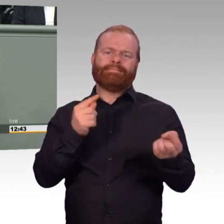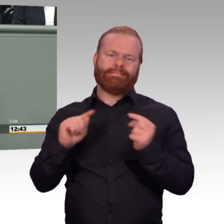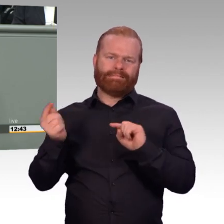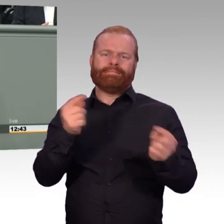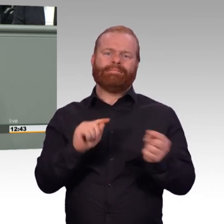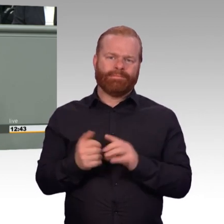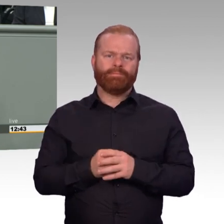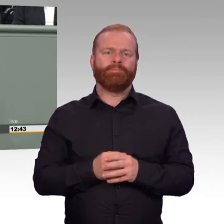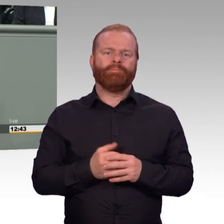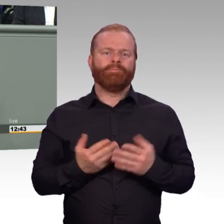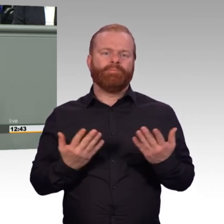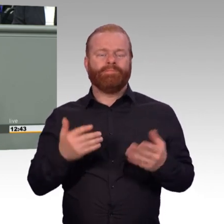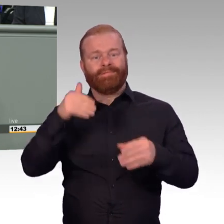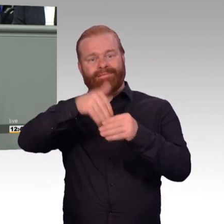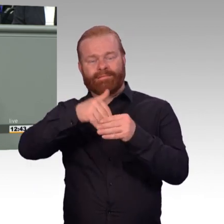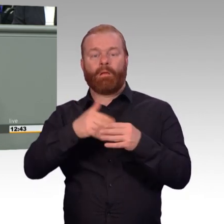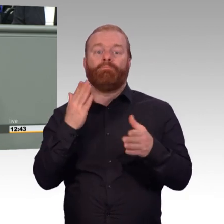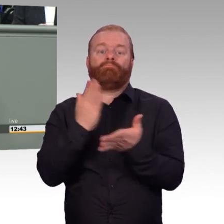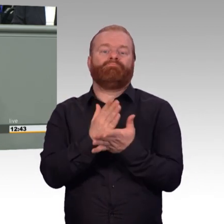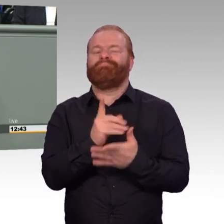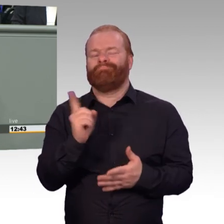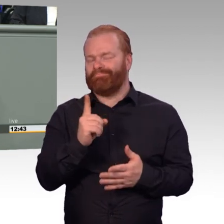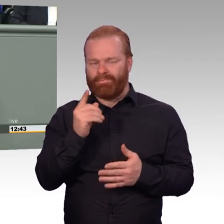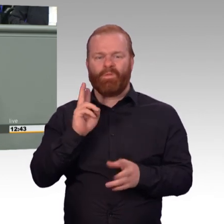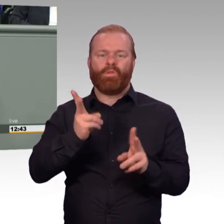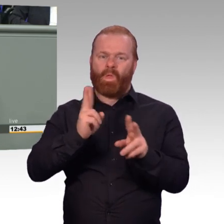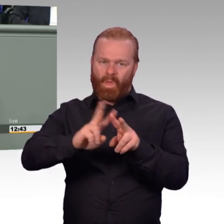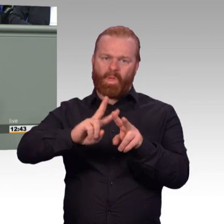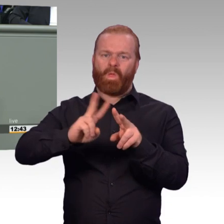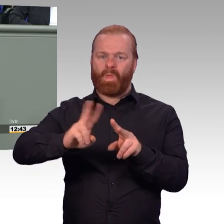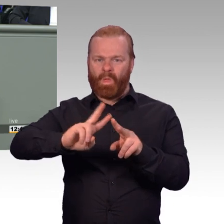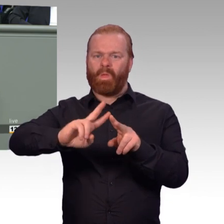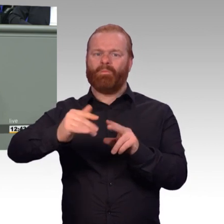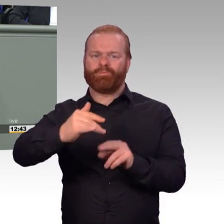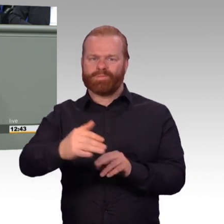Attraktivität, Kolleginnen und Kollegen, klingt anders. Und deshalb ist eigentlich